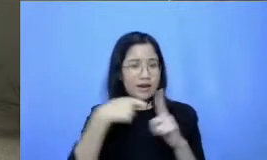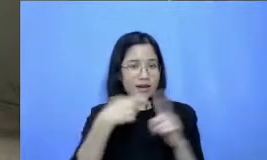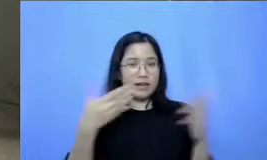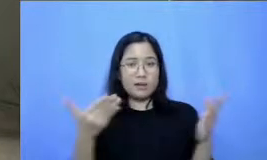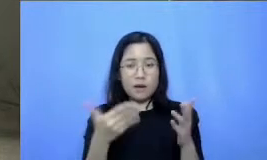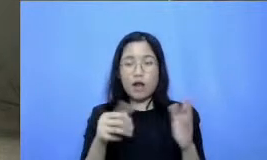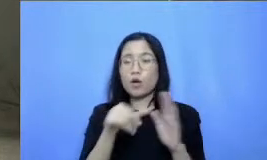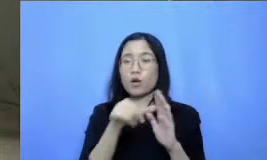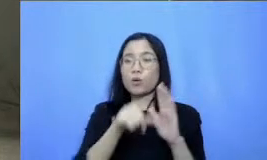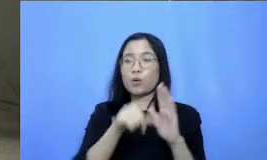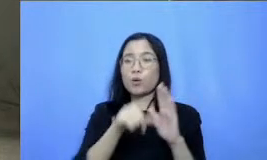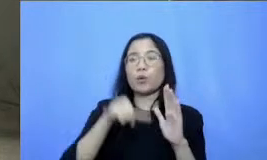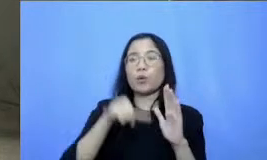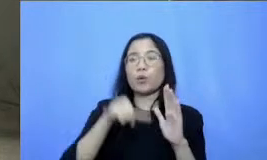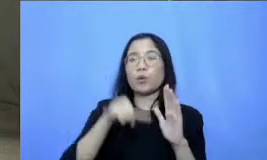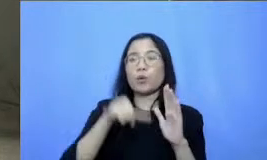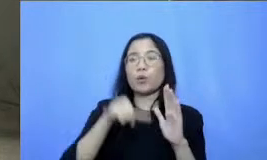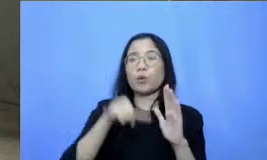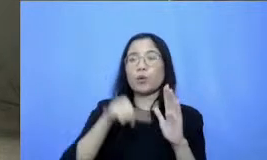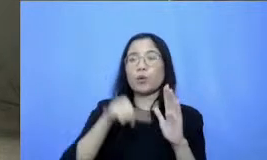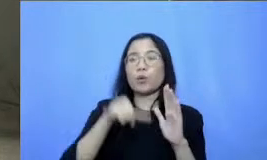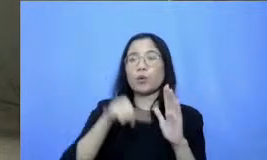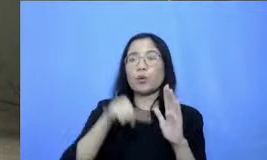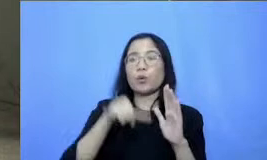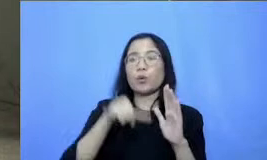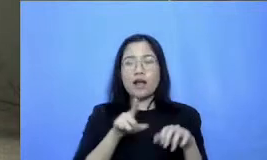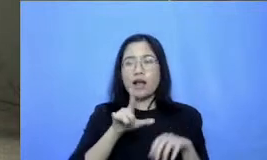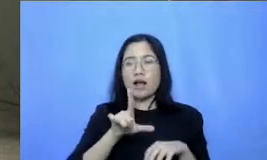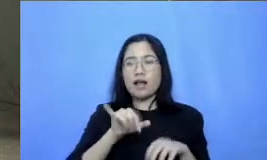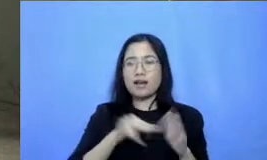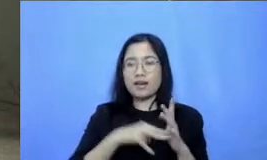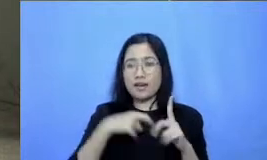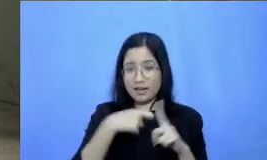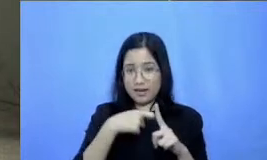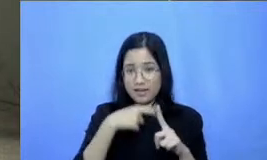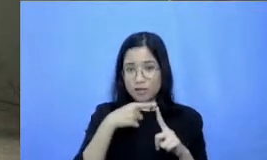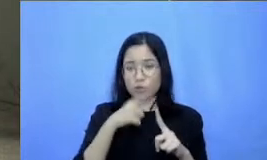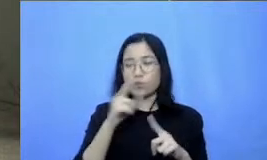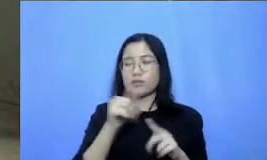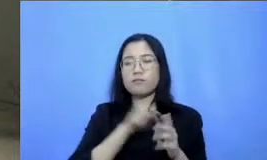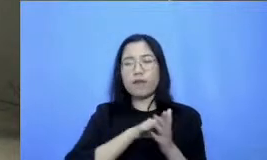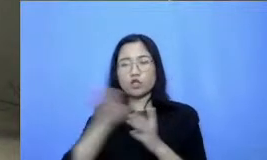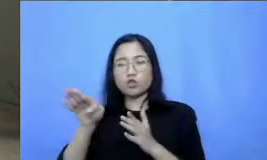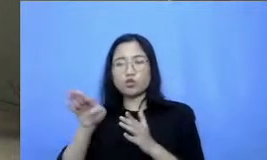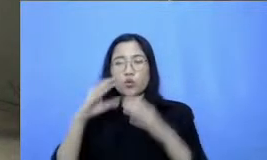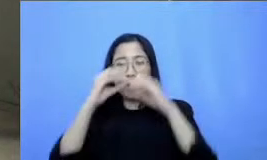Bapak Ibu ya situ ada Link yang cuma Bapak Ibu ke Google forum dan disana ada beberapa pertanyaan